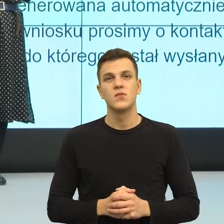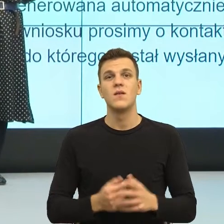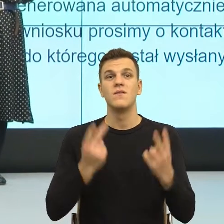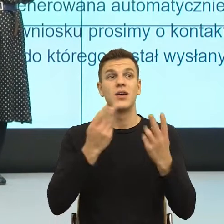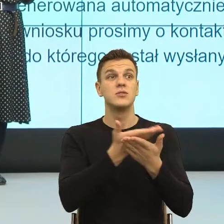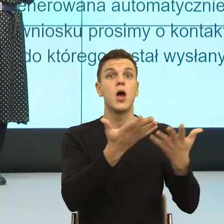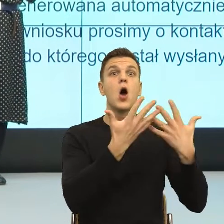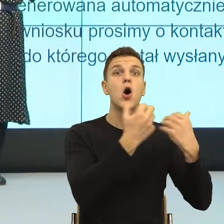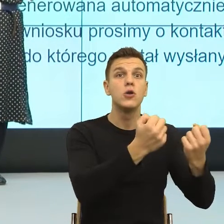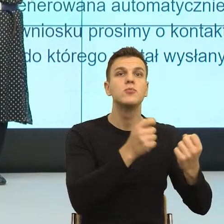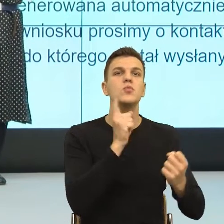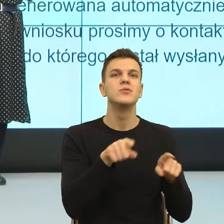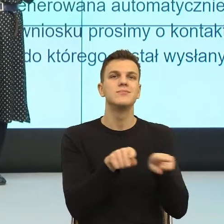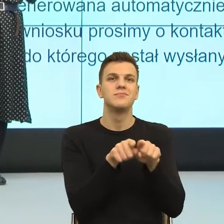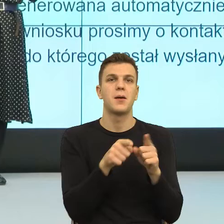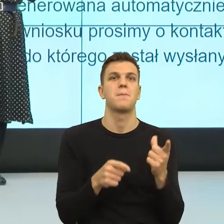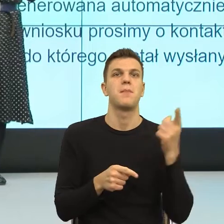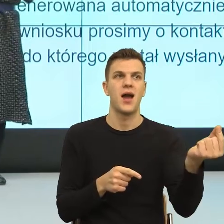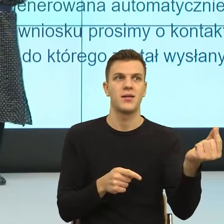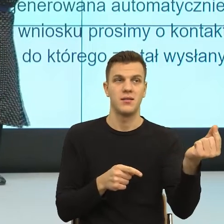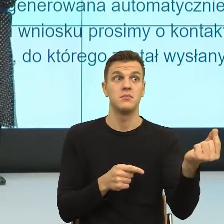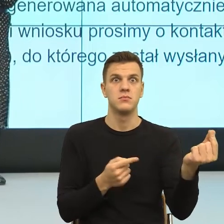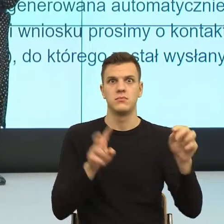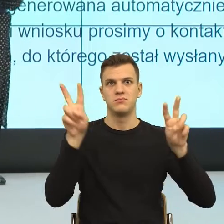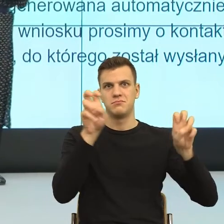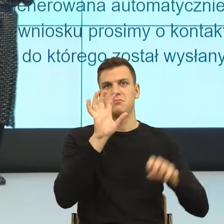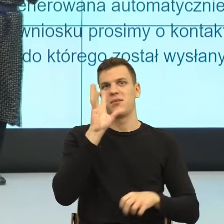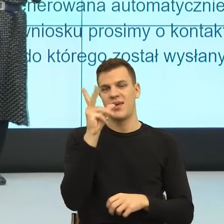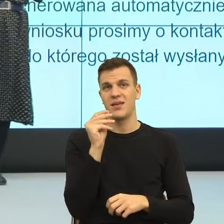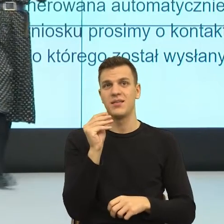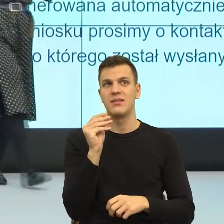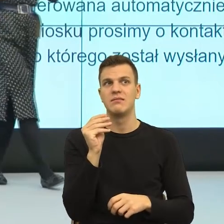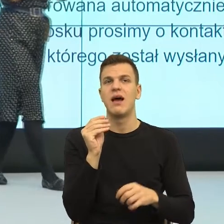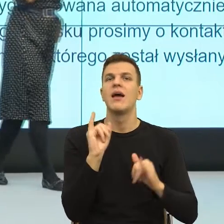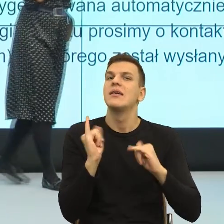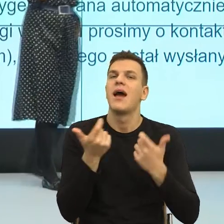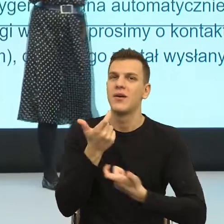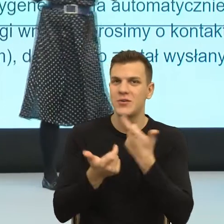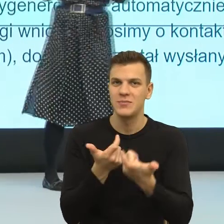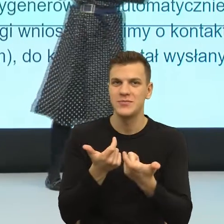i pomyślałam sobie bardzo piękny postulat, tylko co my z tym zrobimy? Ale zobaczmy, co tutaj się dzieje, na poziomie teoretycznym,